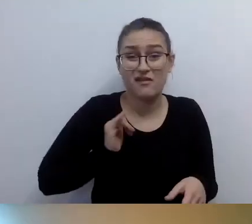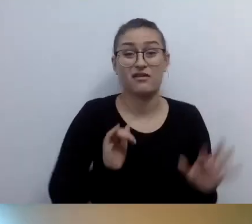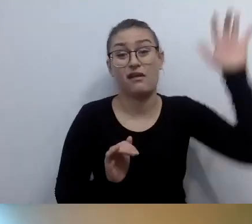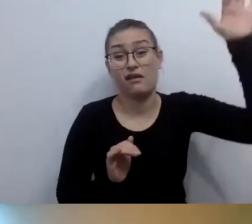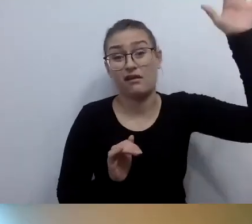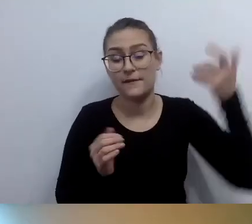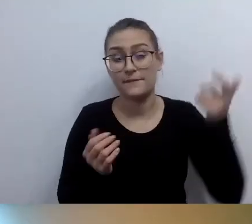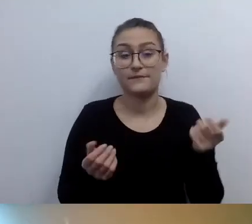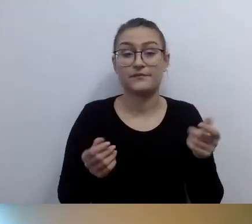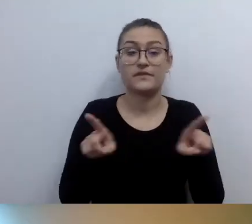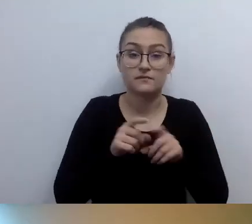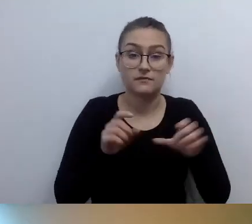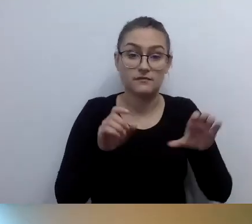Żeby było wygodnie z tego korzystać.